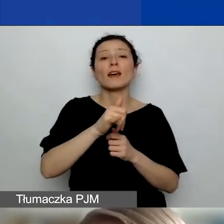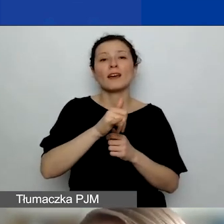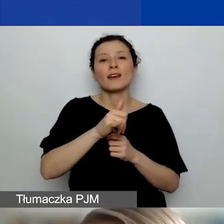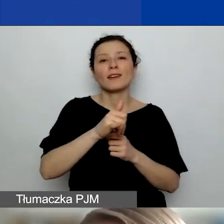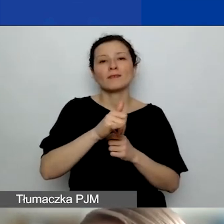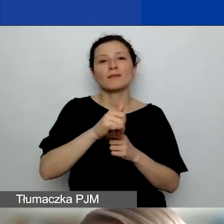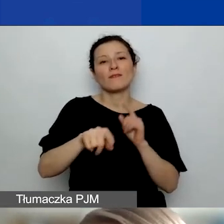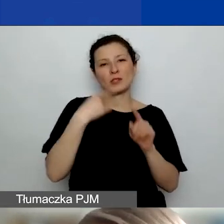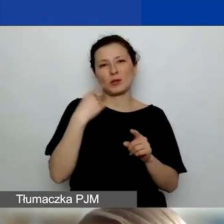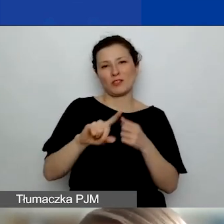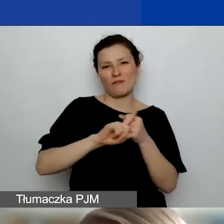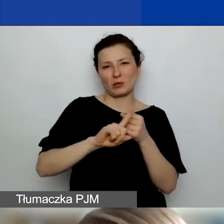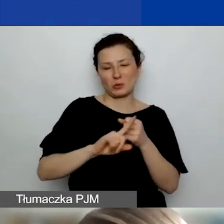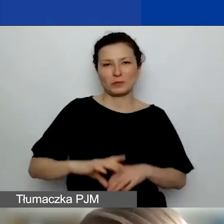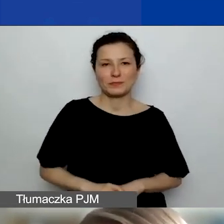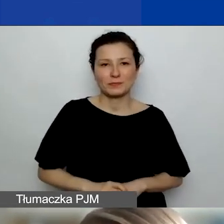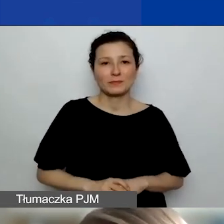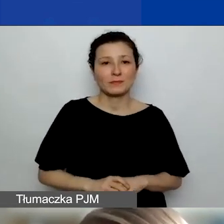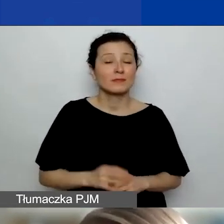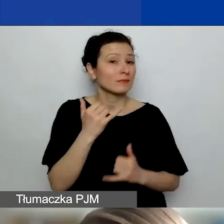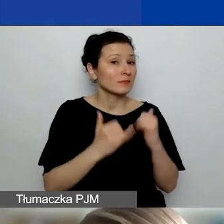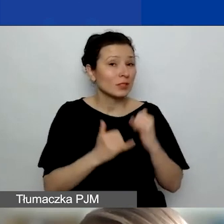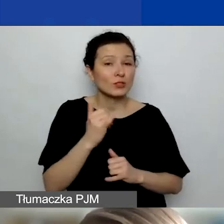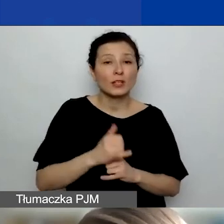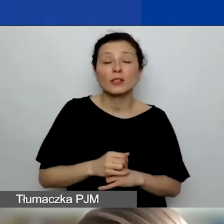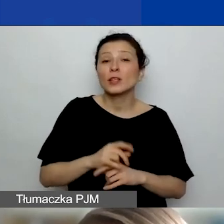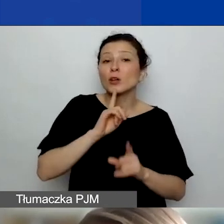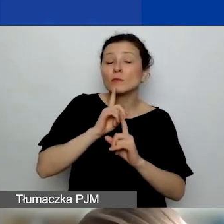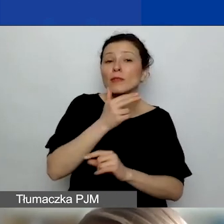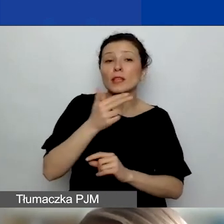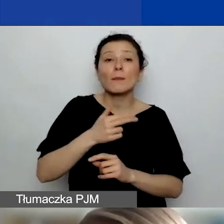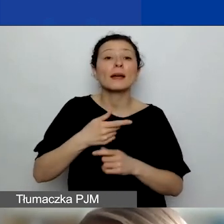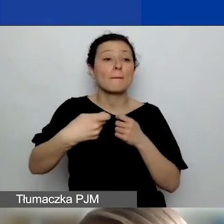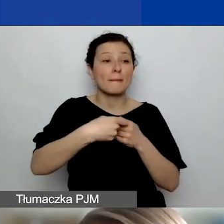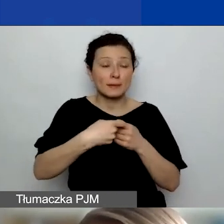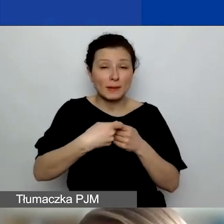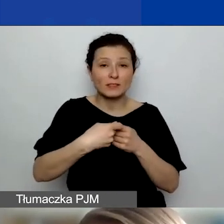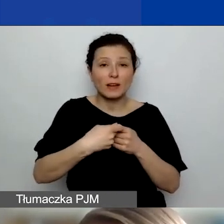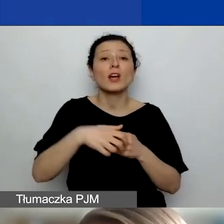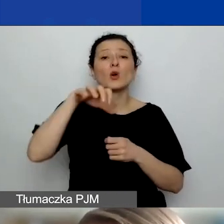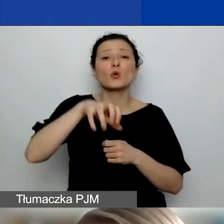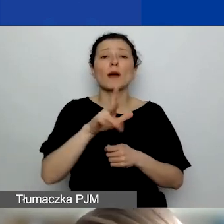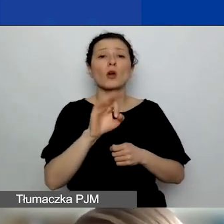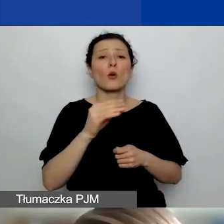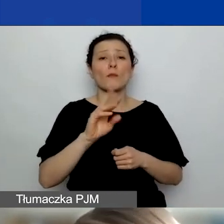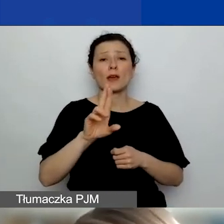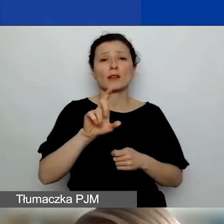Rozmawiając o partnerstwie, zwłaszcza z podmiotami komercyjnymi, upewnijcie się, że one będą mogły wystawić wam notę księgową,